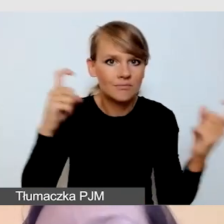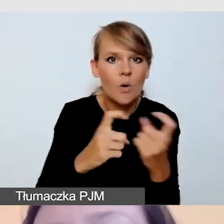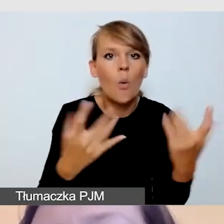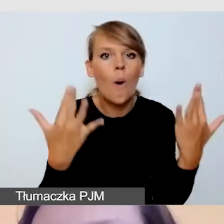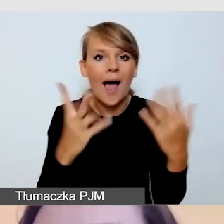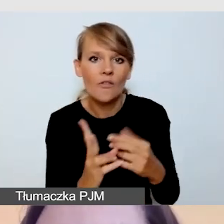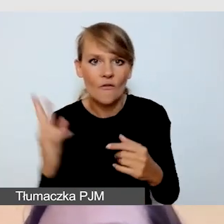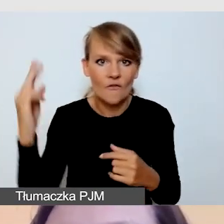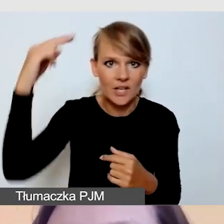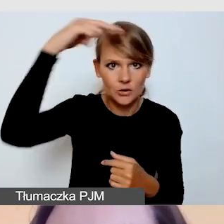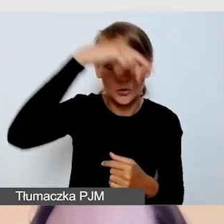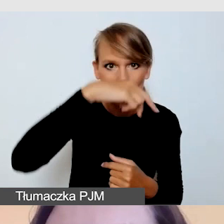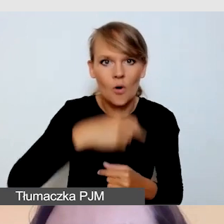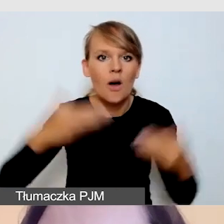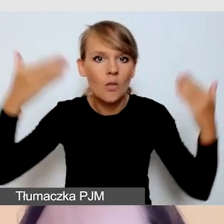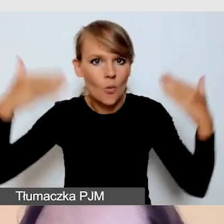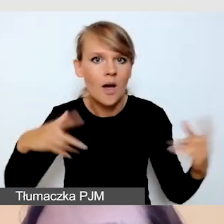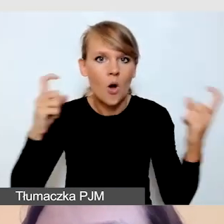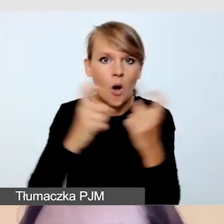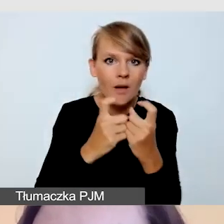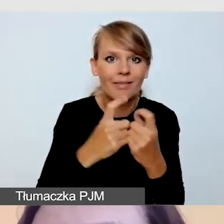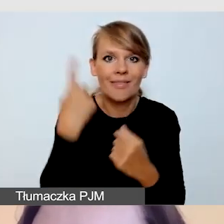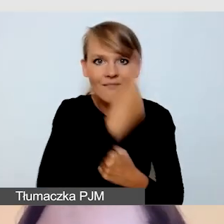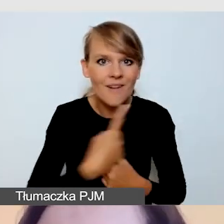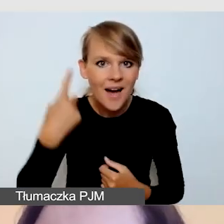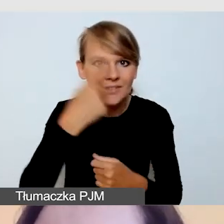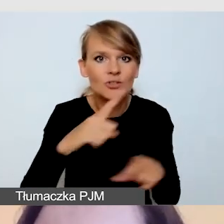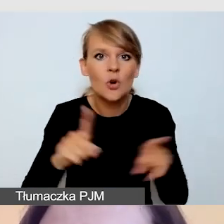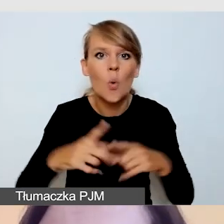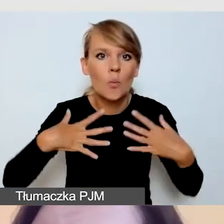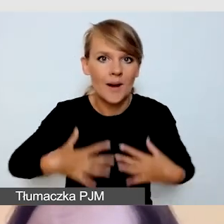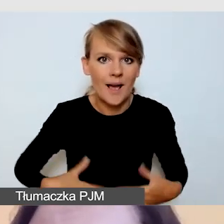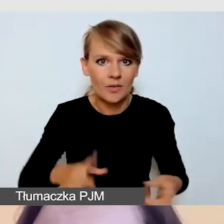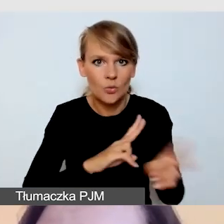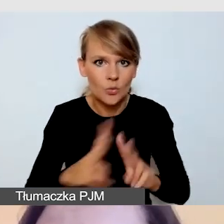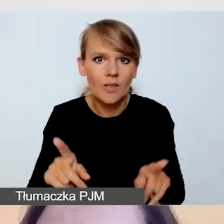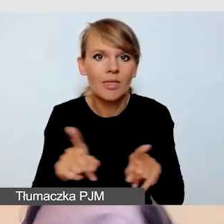Z tłem ma kontrastować twarz tłumacza, jak i ubranie, dłonie.